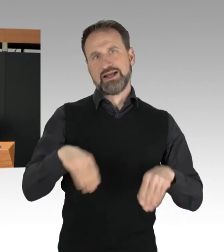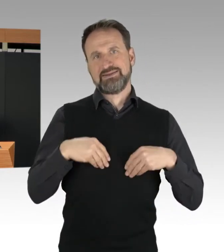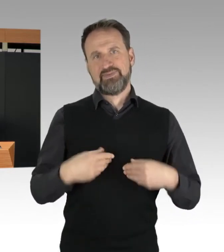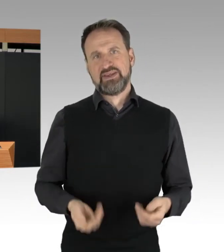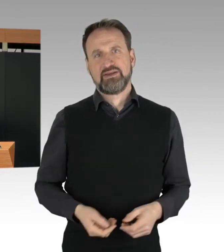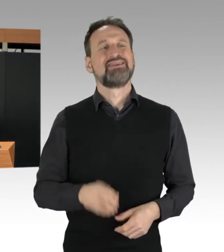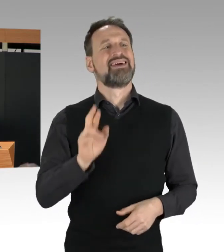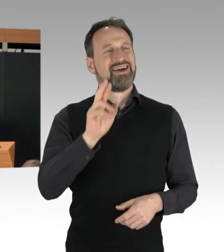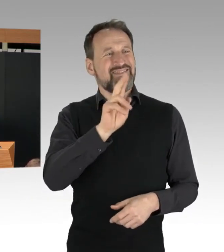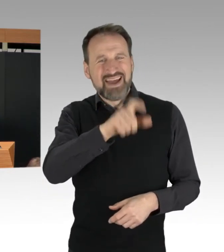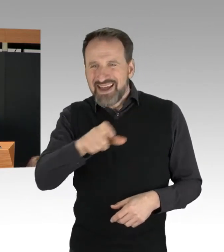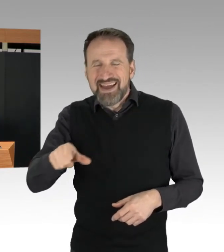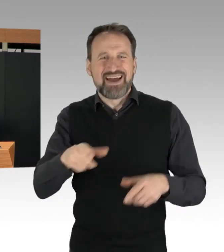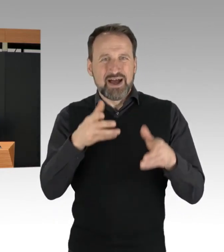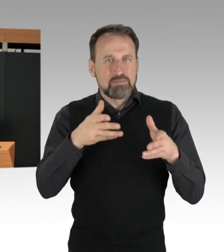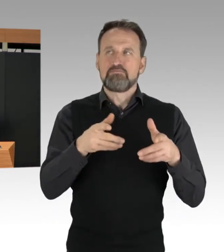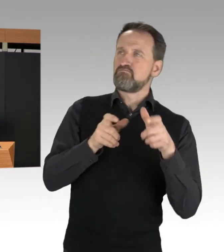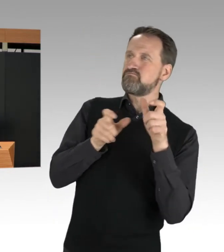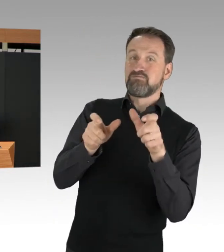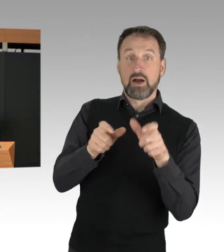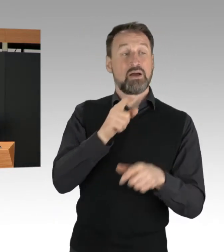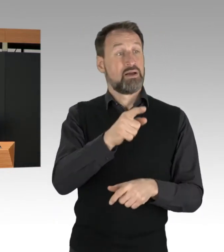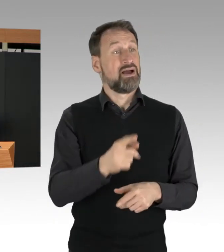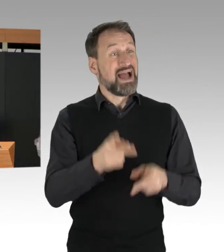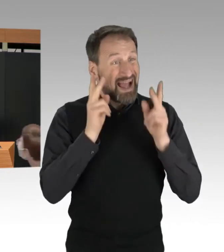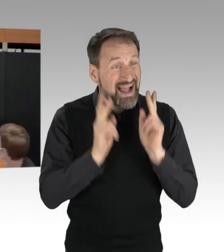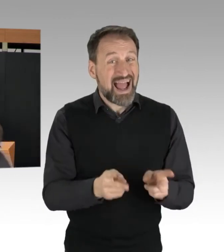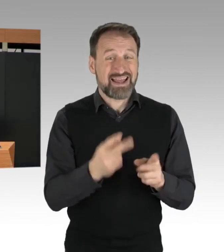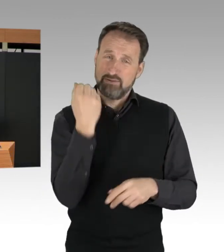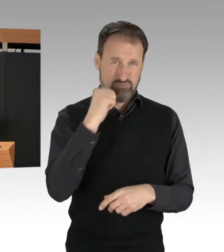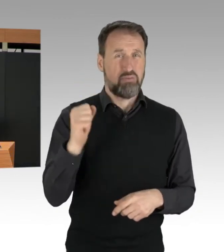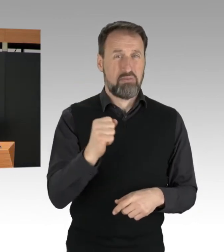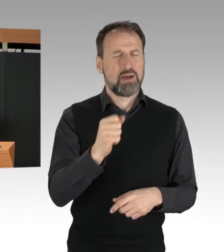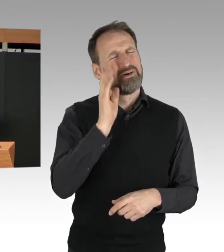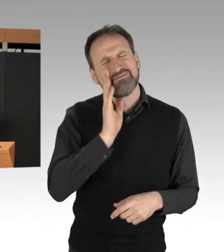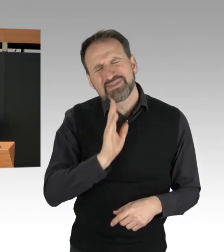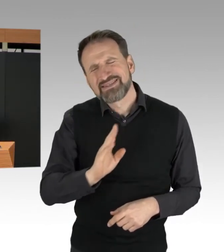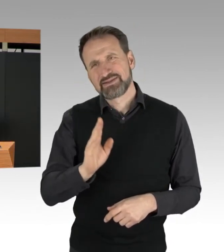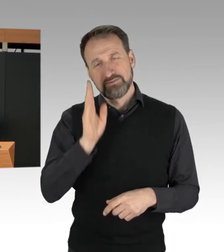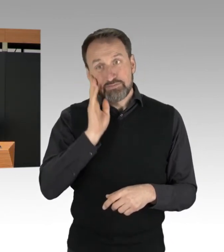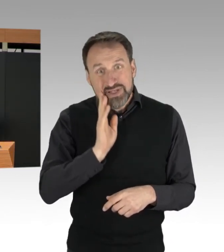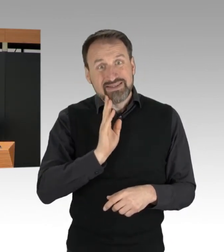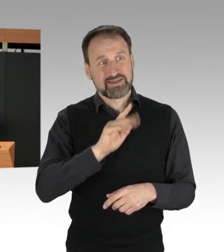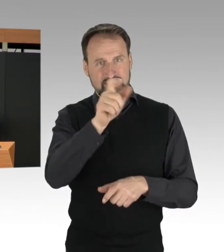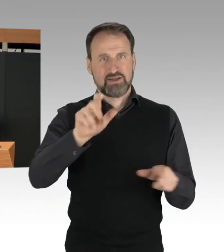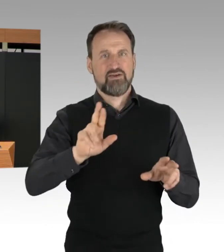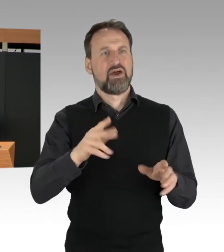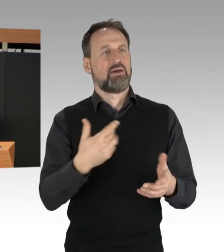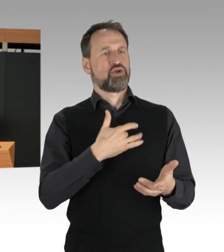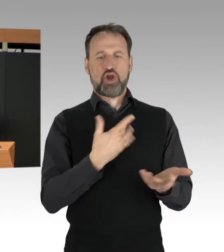überlassen Sie bitte das Einschreiten der Polizei. Ich wünsche mir von den Betroffenen,